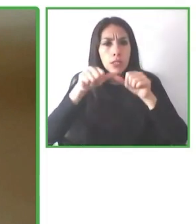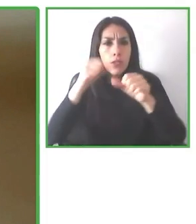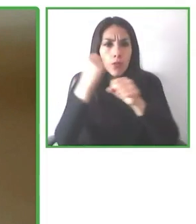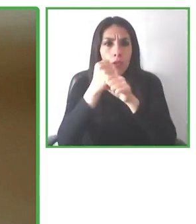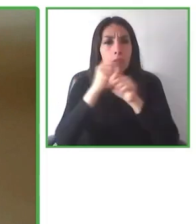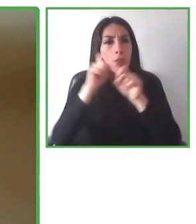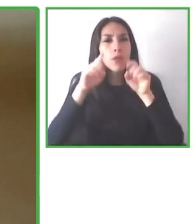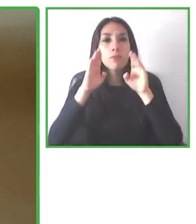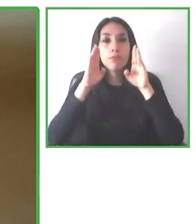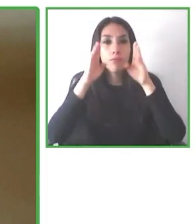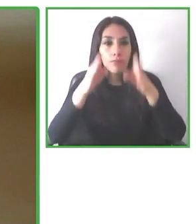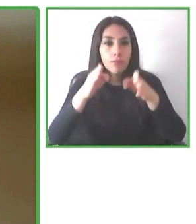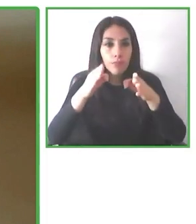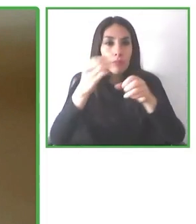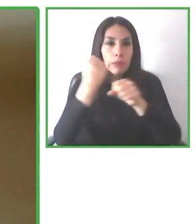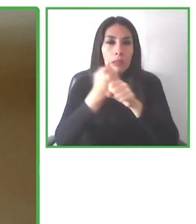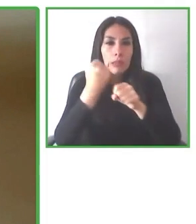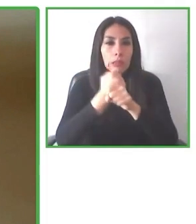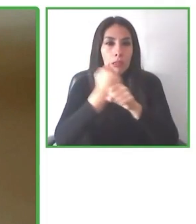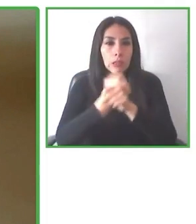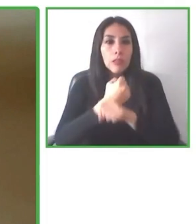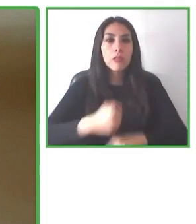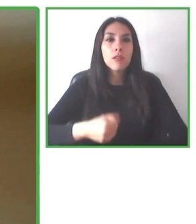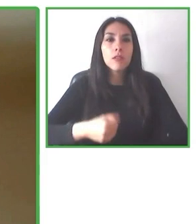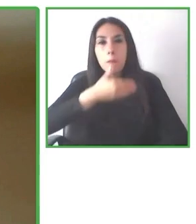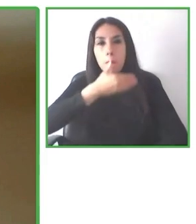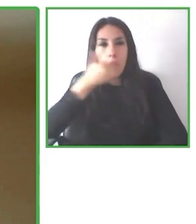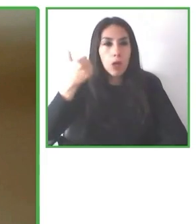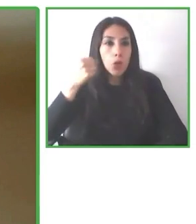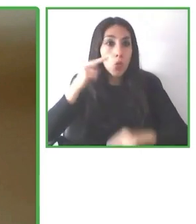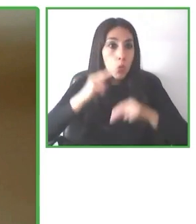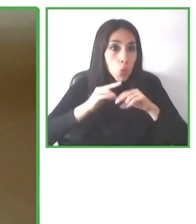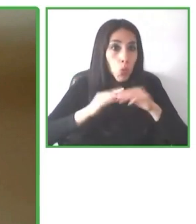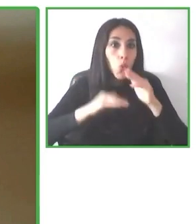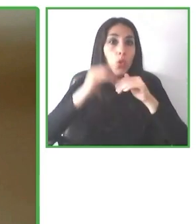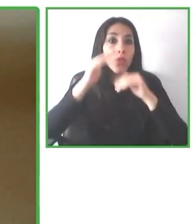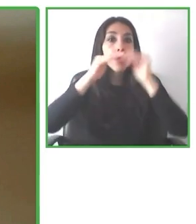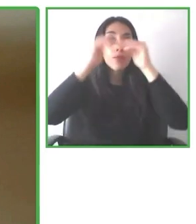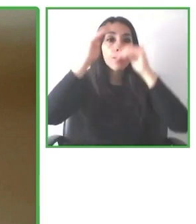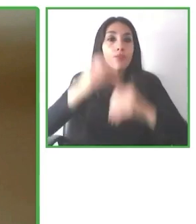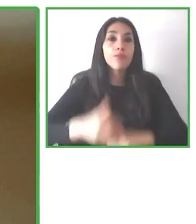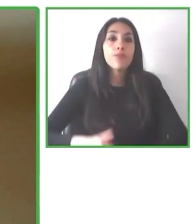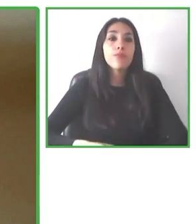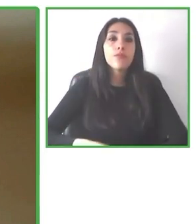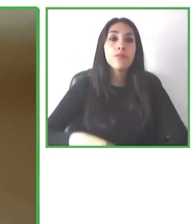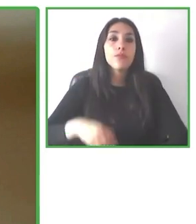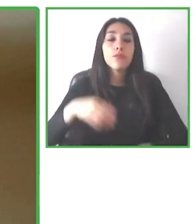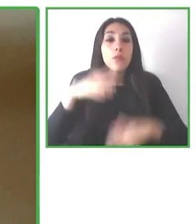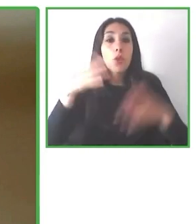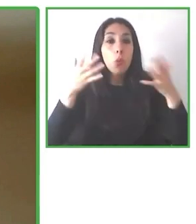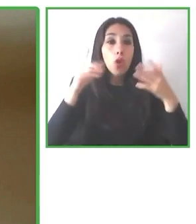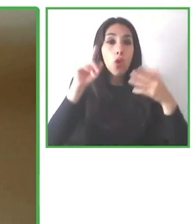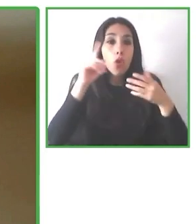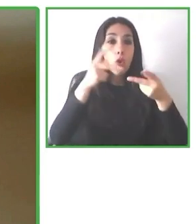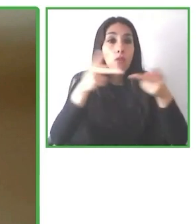era muy importante que fuera desarrollado, con lo cual dar la enhorabuena a Andrés Villagrán por la experiencia.